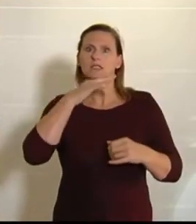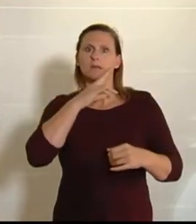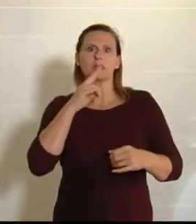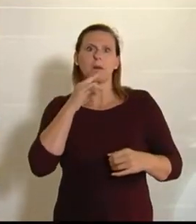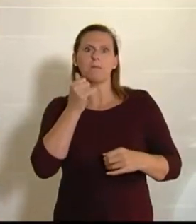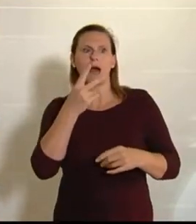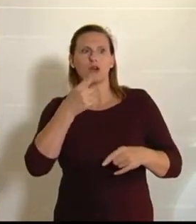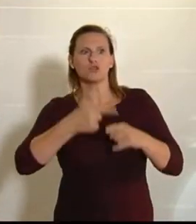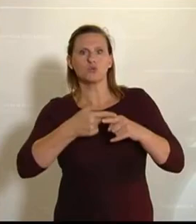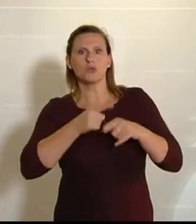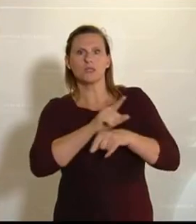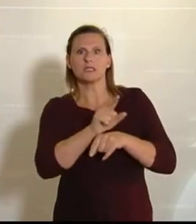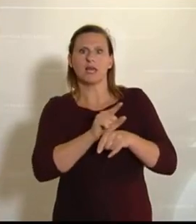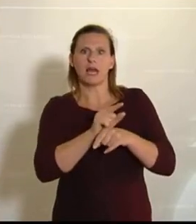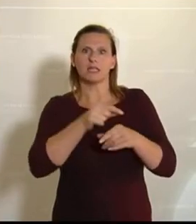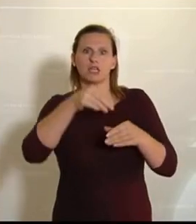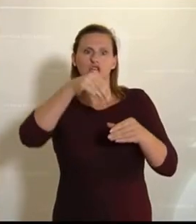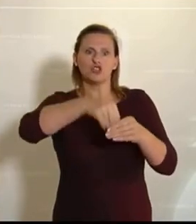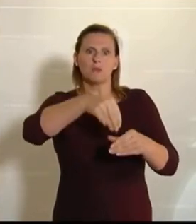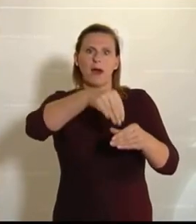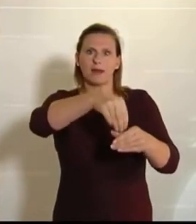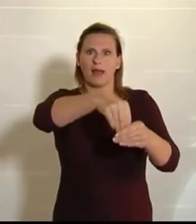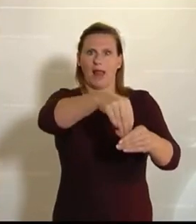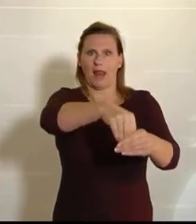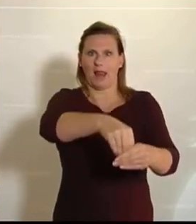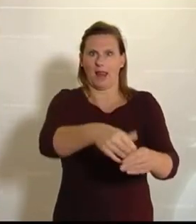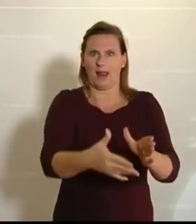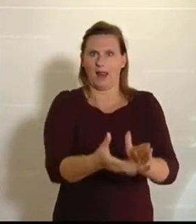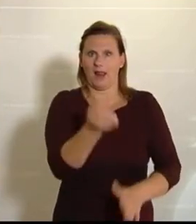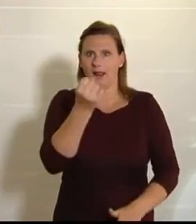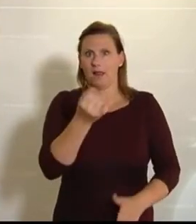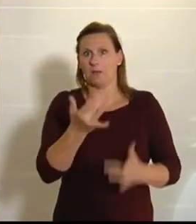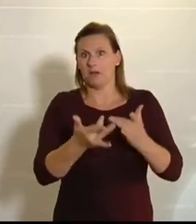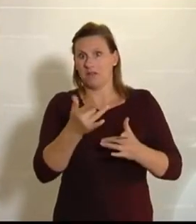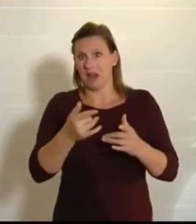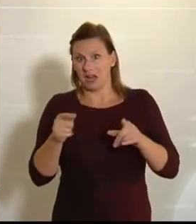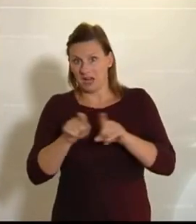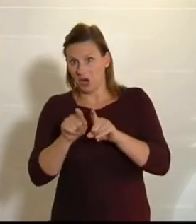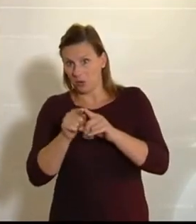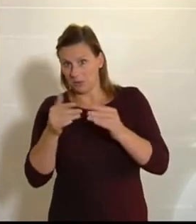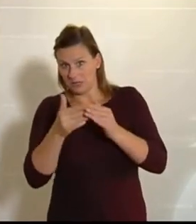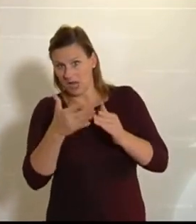Stunden Zeit zum Spargelstechen, und dann fragen sie, ob sie dann vielleicht auch etwas Spargel mit nach Hause nehmen dürfen.